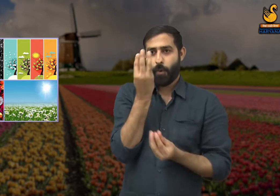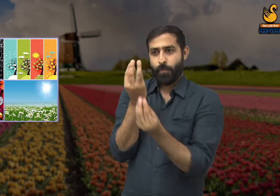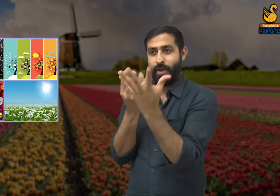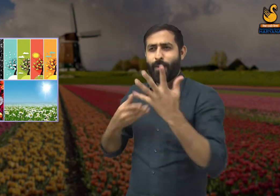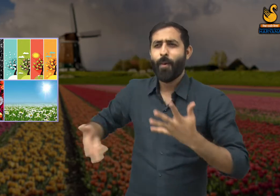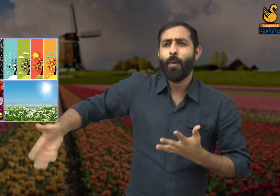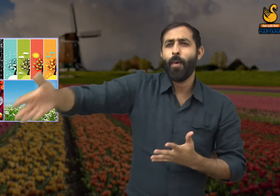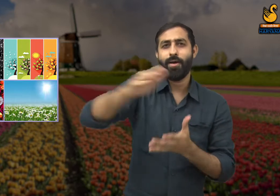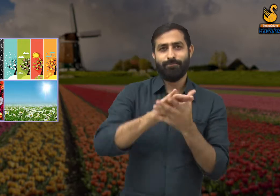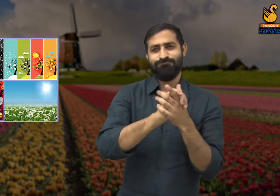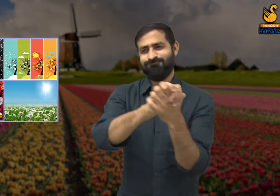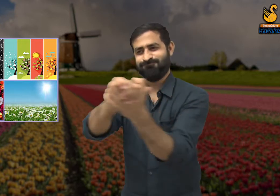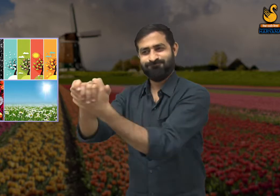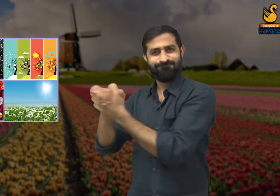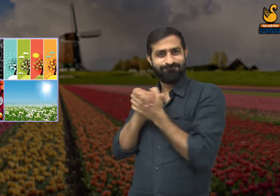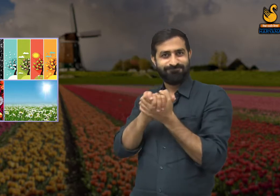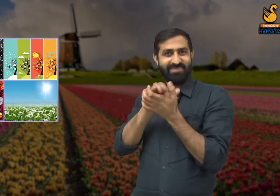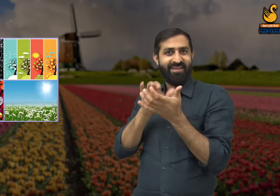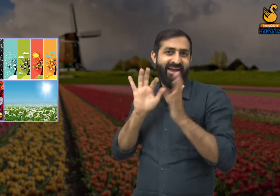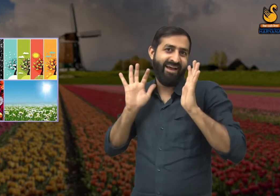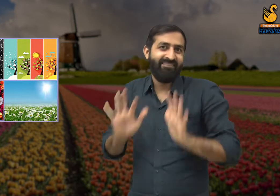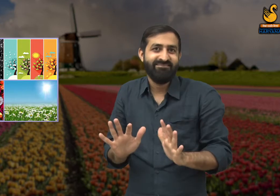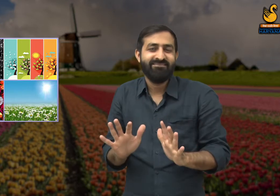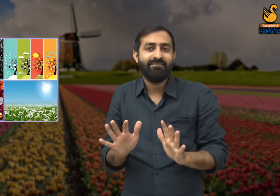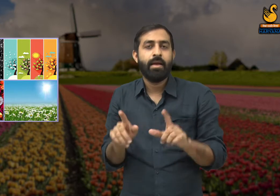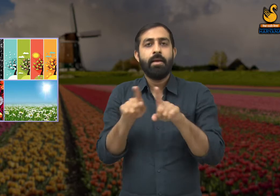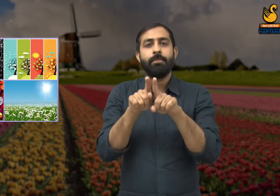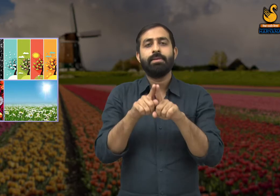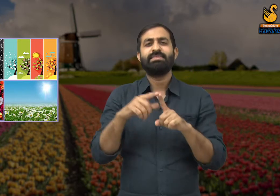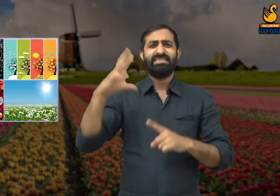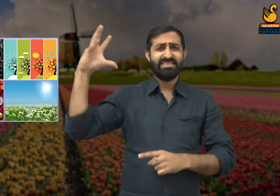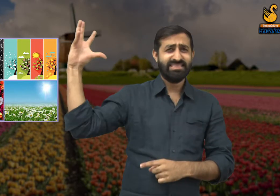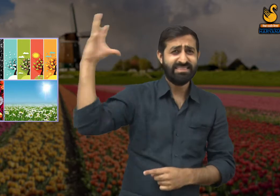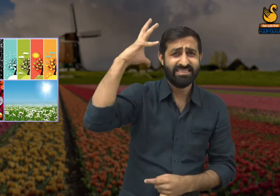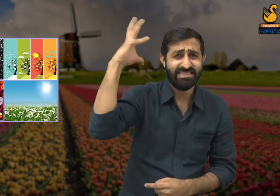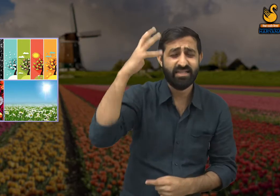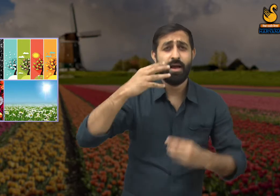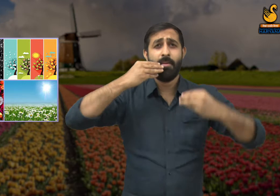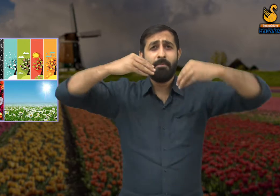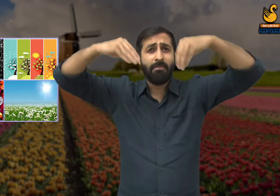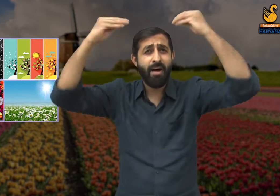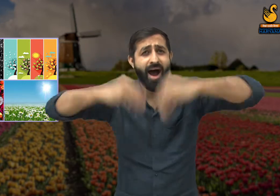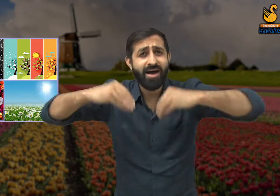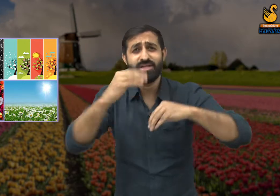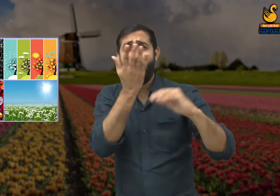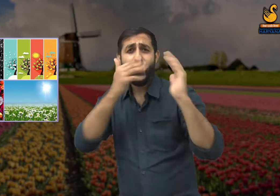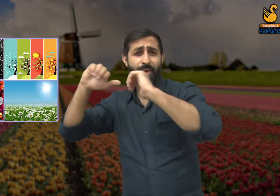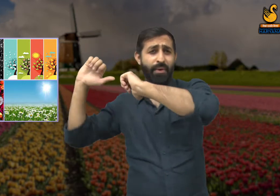कि यह सौंदर्य वसंत ने नहीं मैंने और मेरे साथियों ने रचा है. इस सौंदर्य की रचना करने के लिए